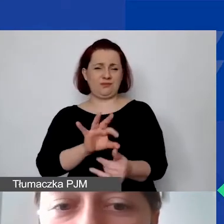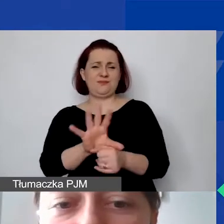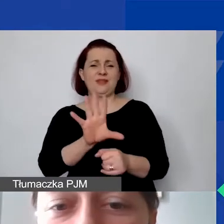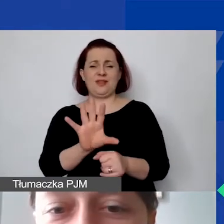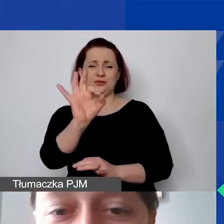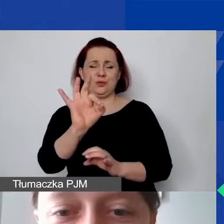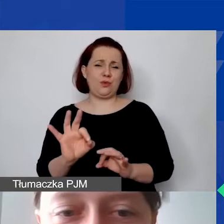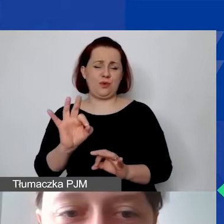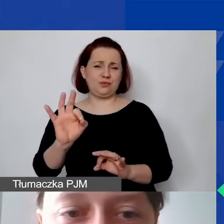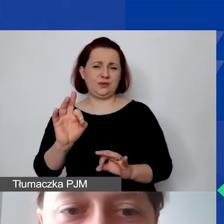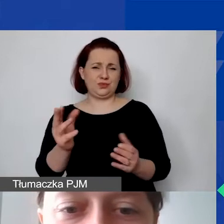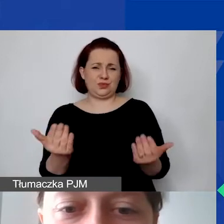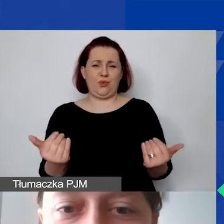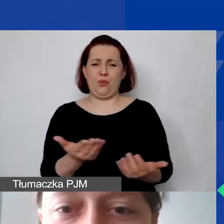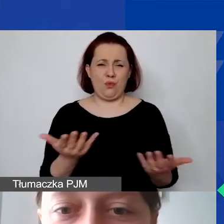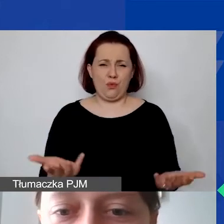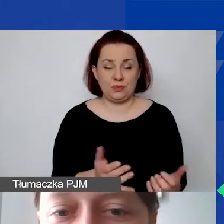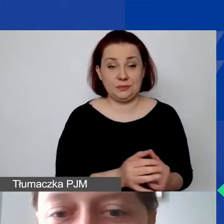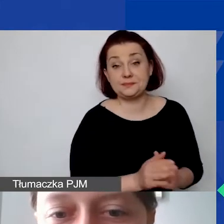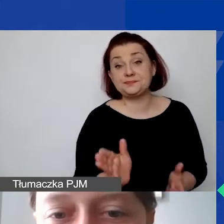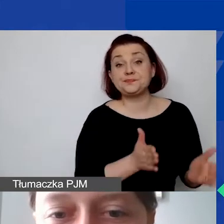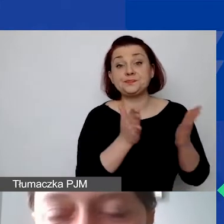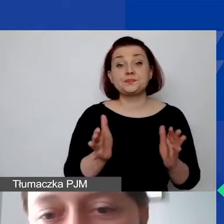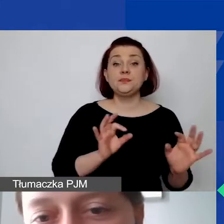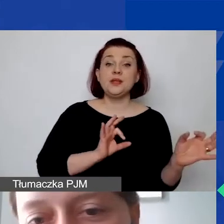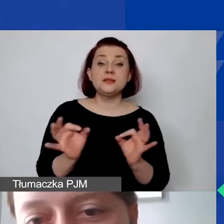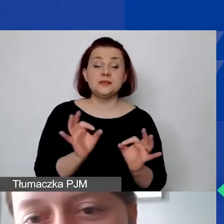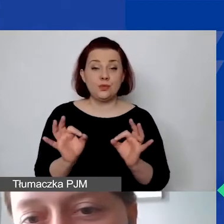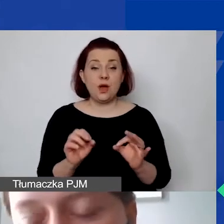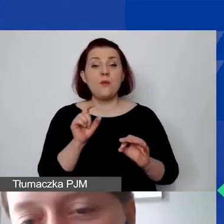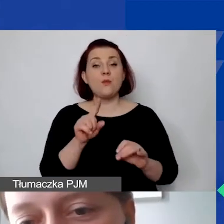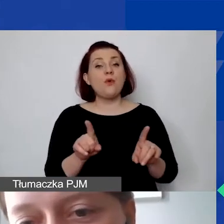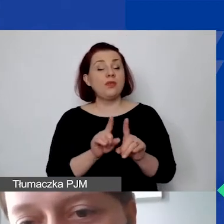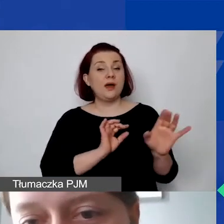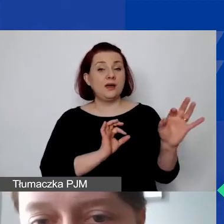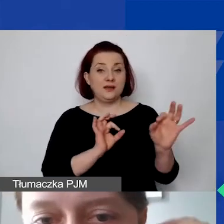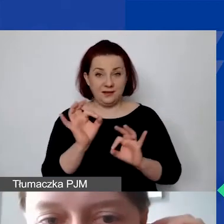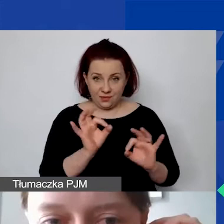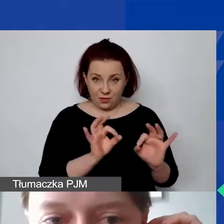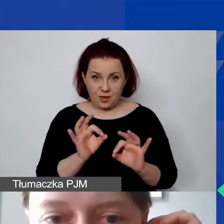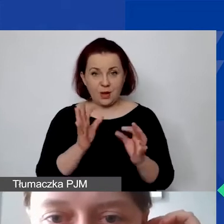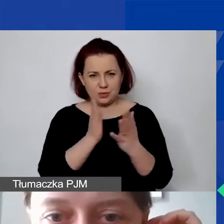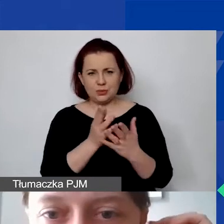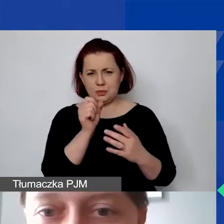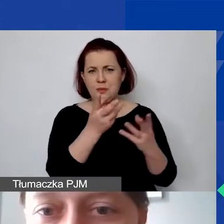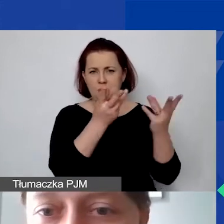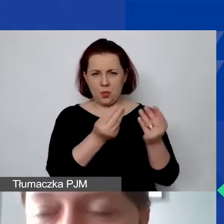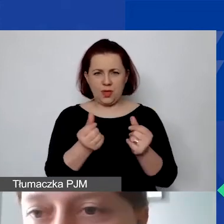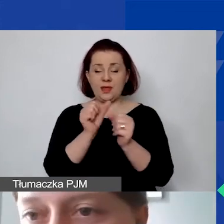W kolejnej sytuacji mamy tutaj także informację, która już jest o tyle błędna, że my państwa prosimy o pełną kwotę.